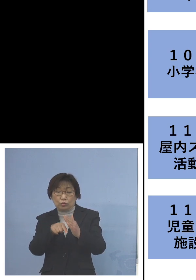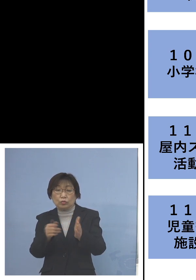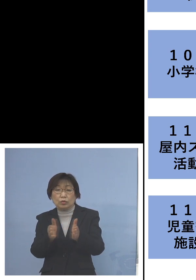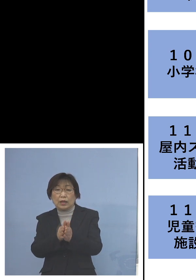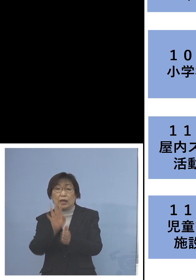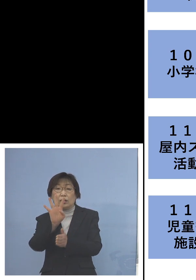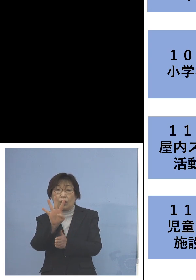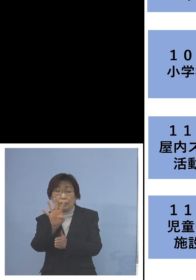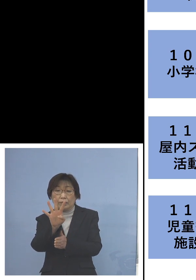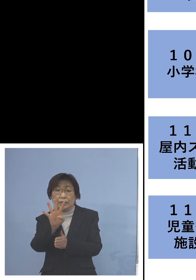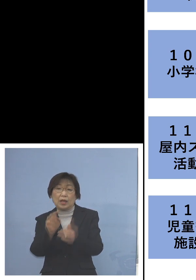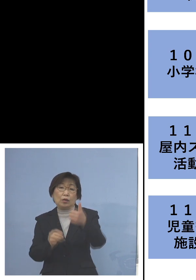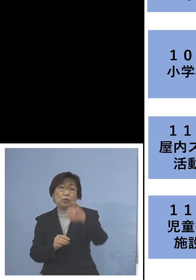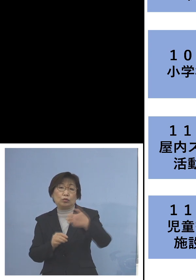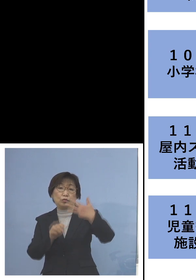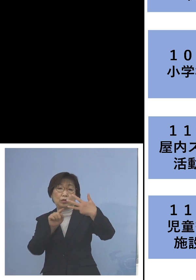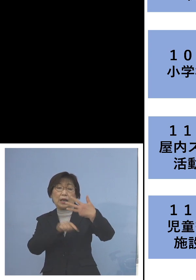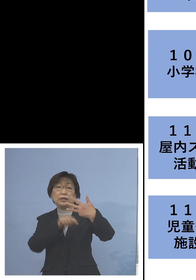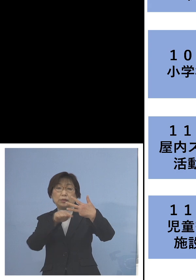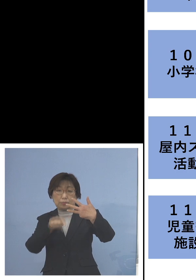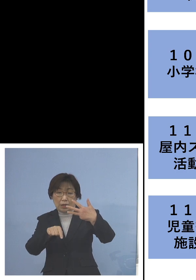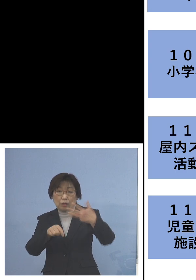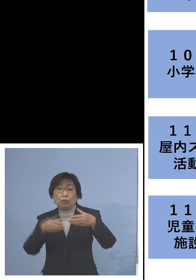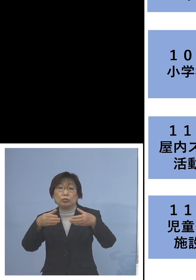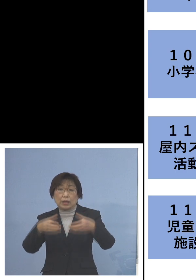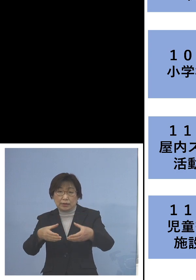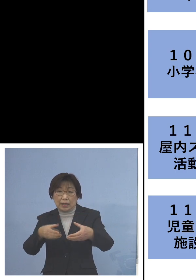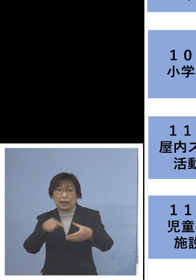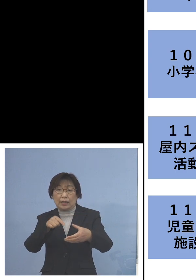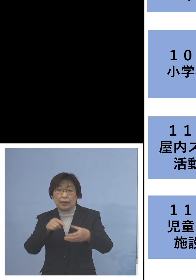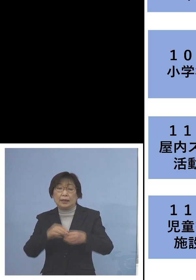58名の関連クラスターに